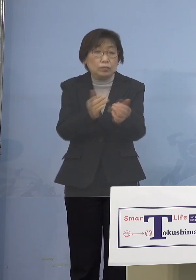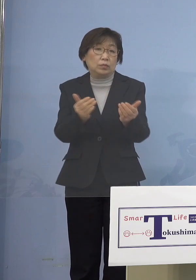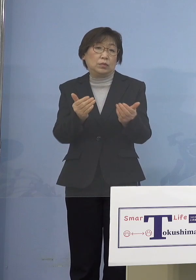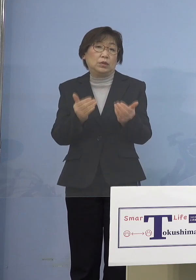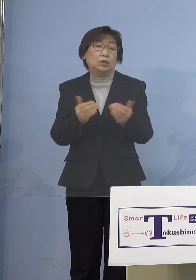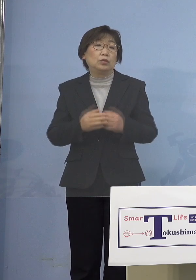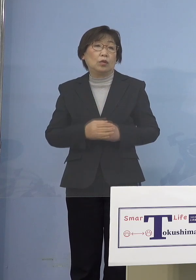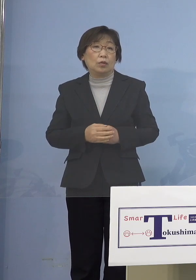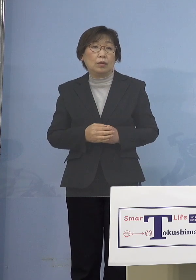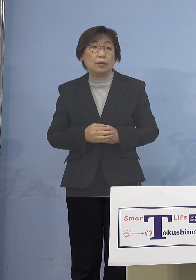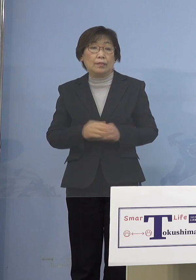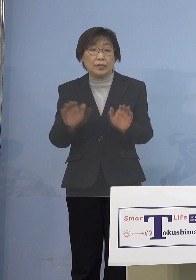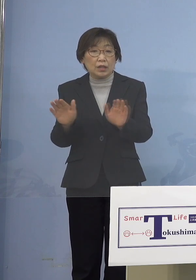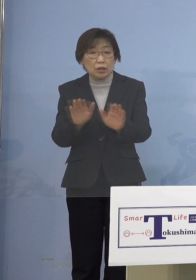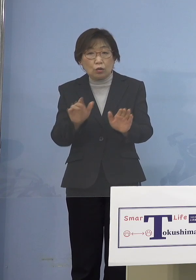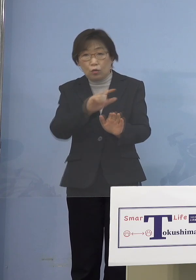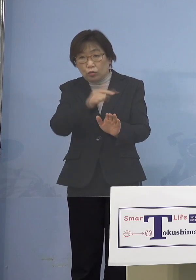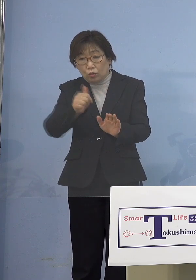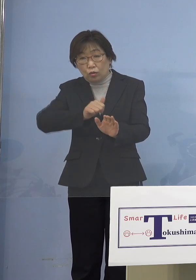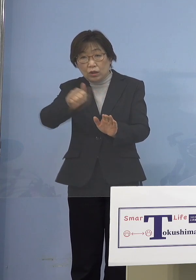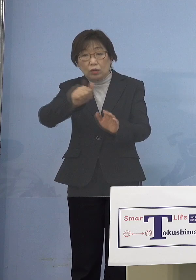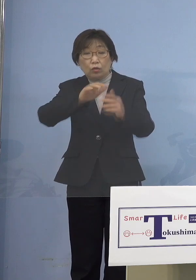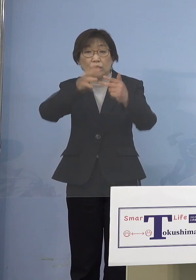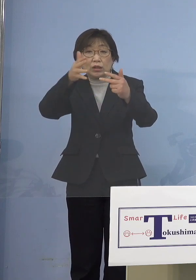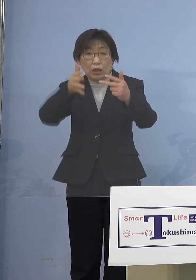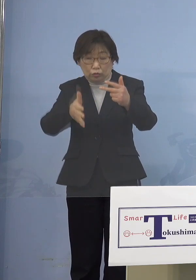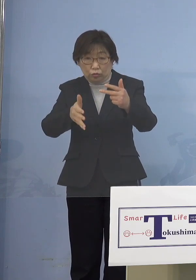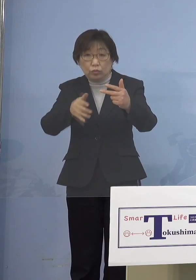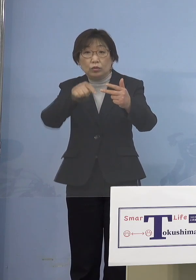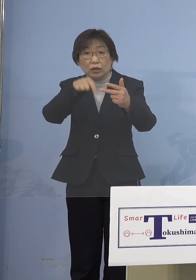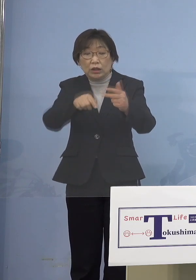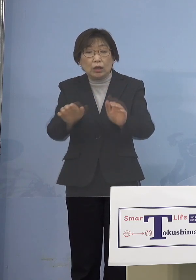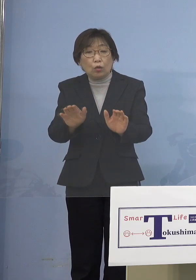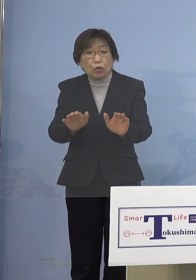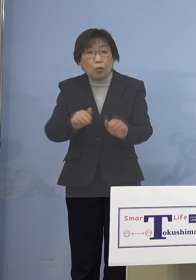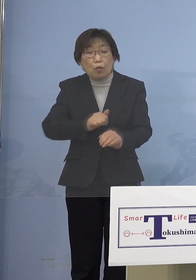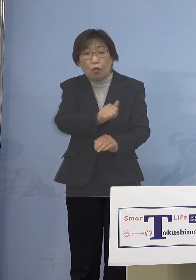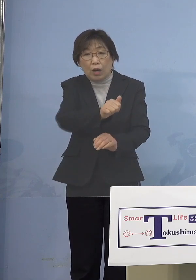その児童等利用施設、そこに お子様を通わせている保護者の